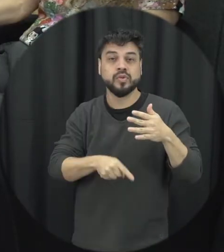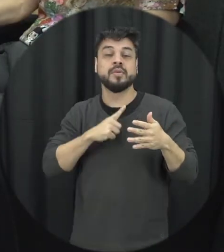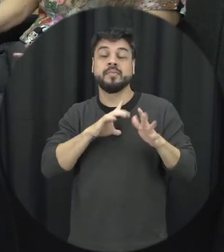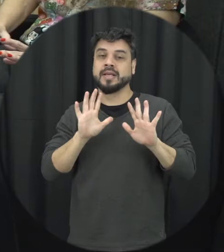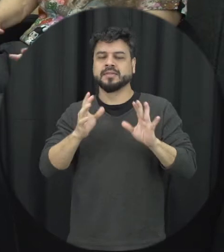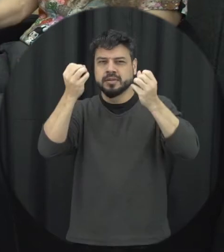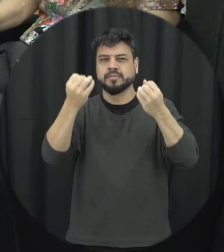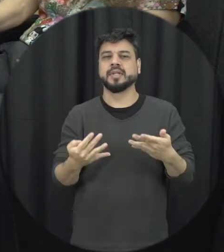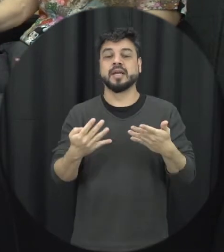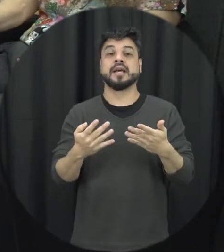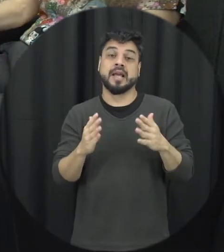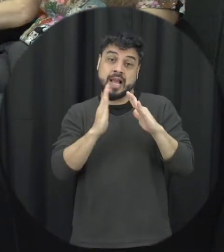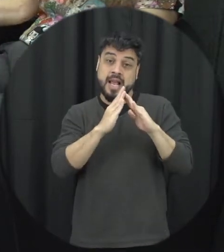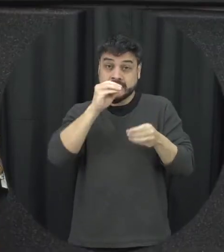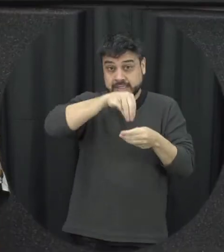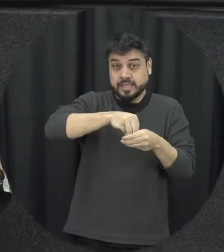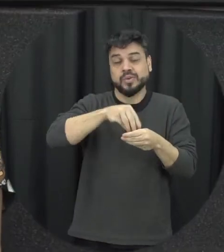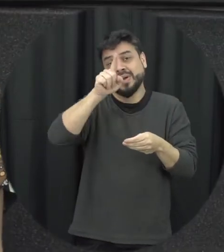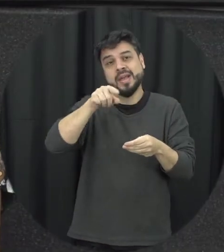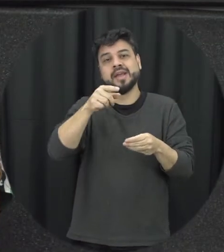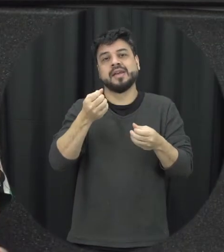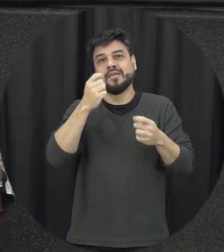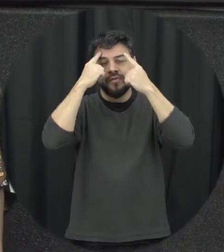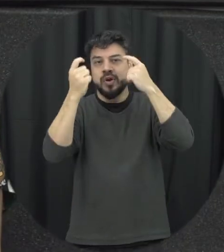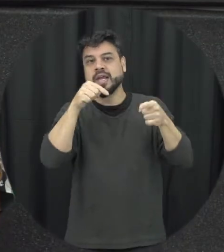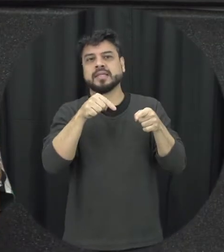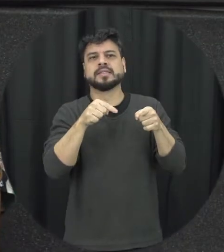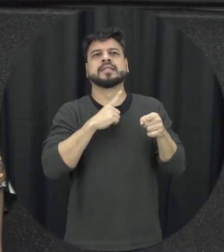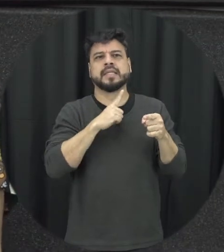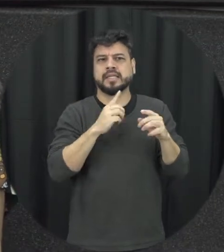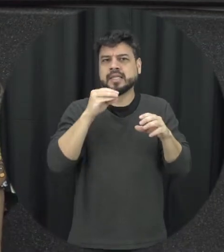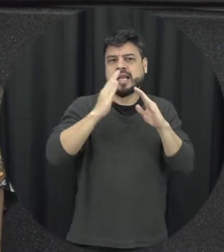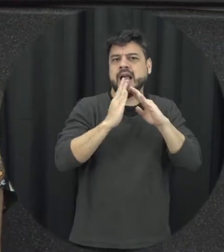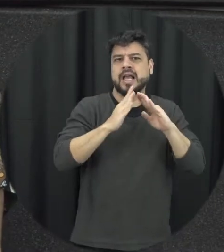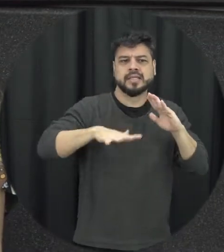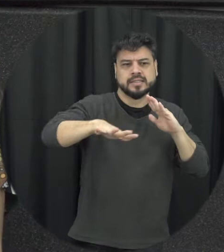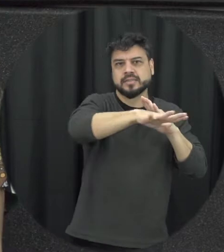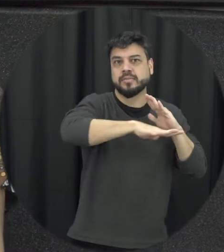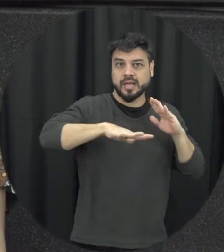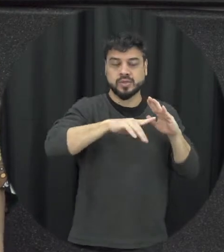no âmbito doméstico dentro deles da casa da residência em vinda do espaço ali então